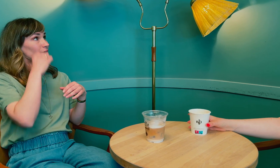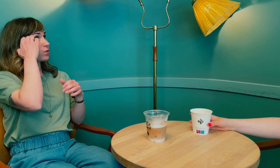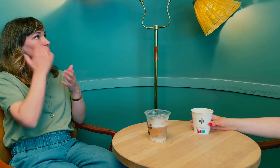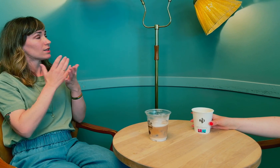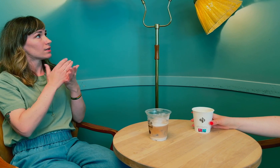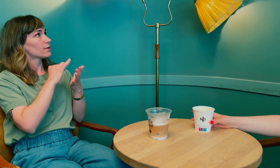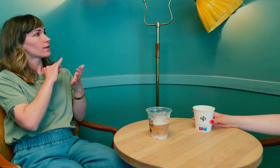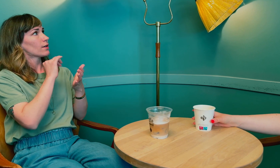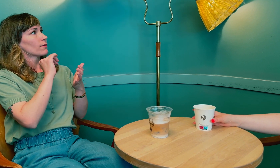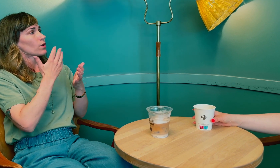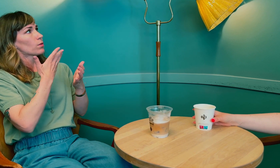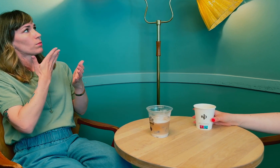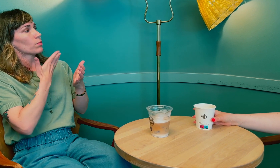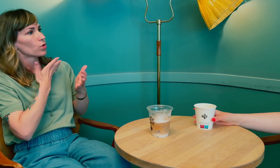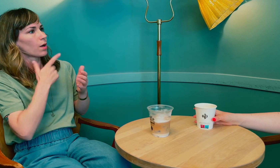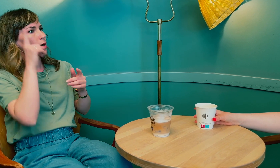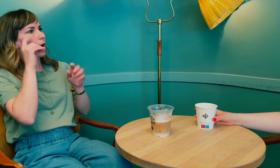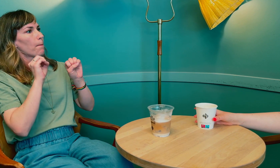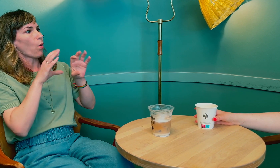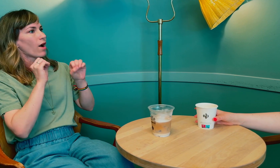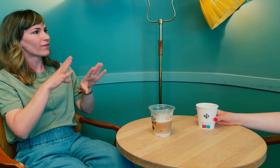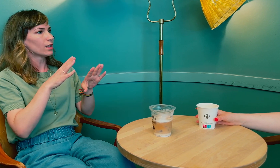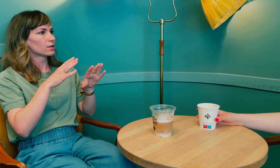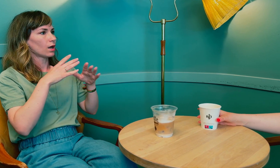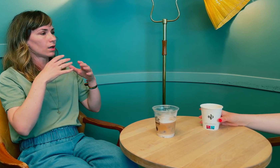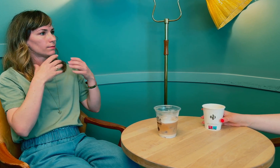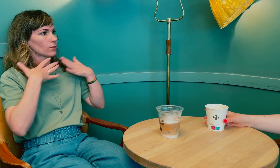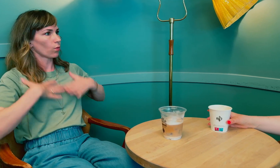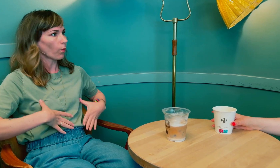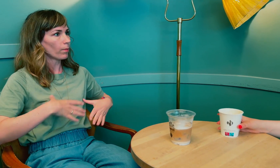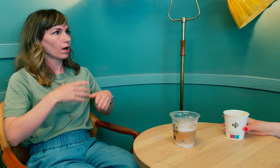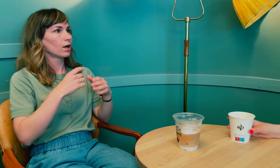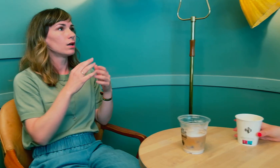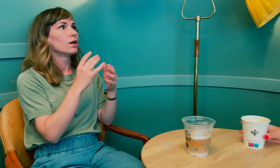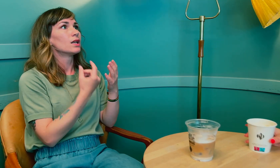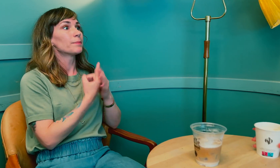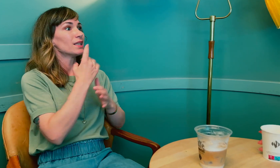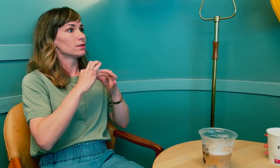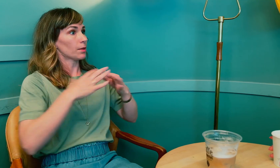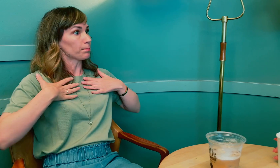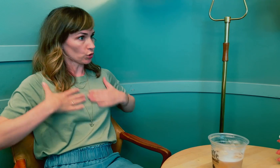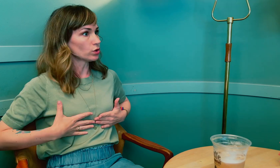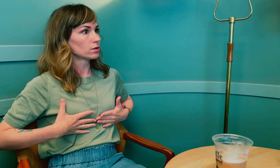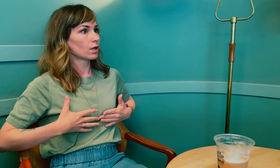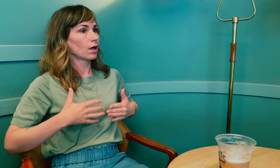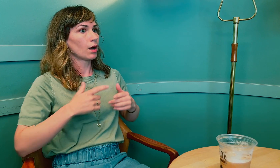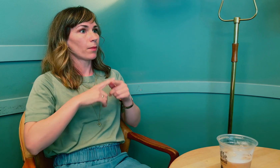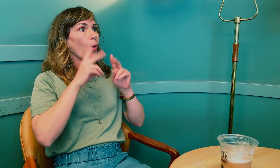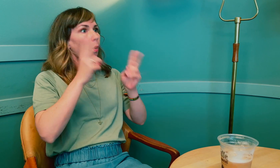Hvis jeg husker riktig, for mye prolaktin kan påvirke kroppen, spesielt brystene.